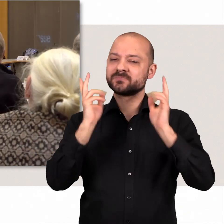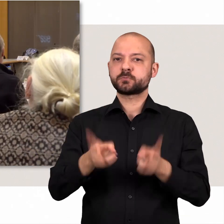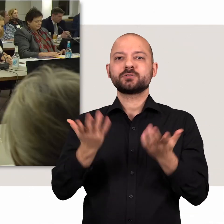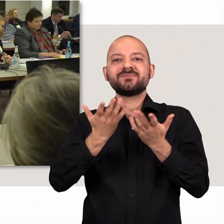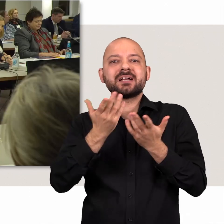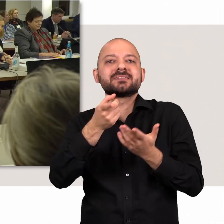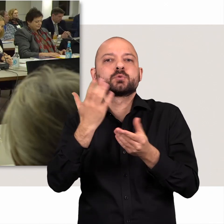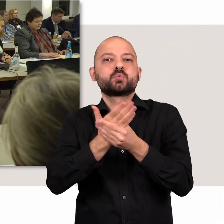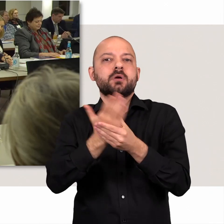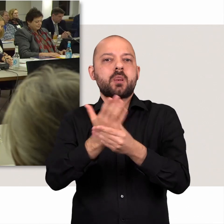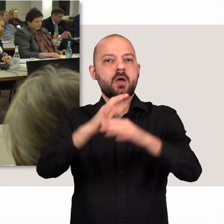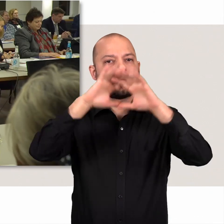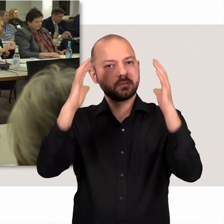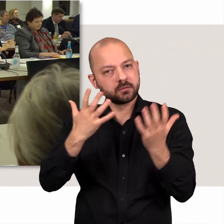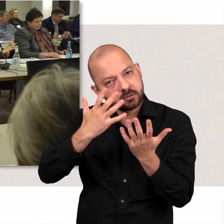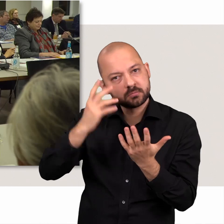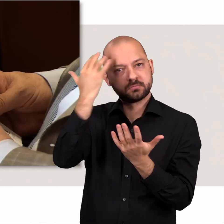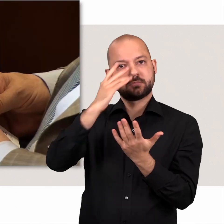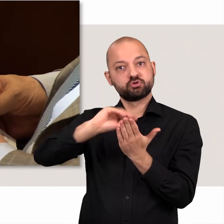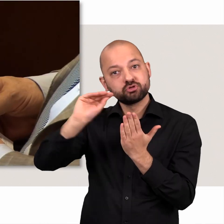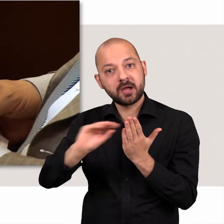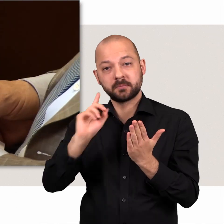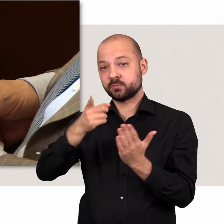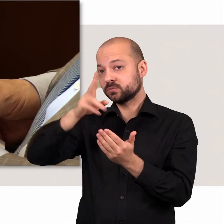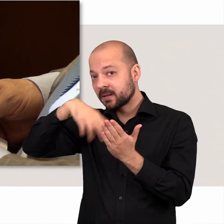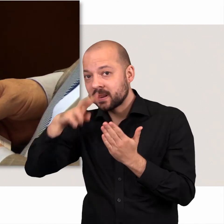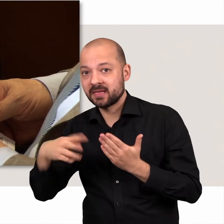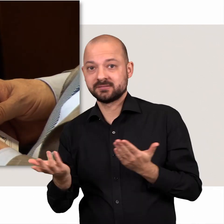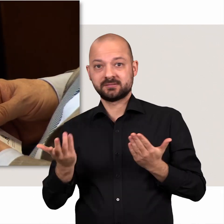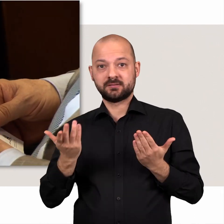Schließlich müssen die Unterlagen zuvor erdacht, geschrieben und gelesen werden.